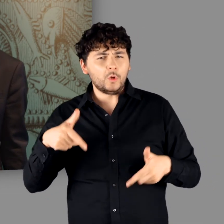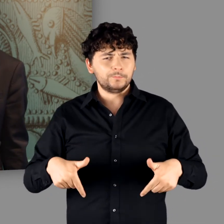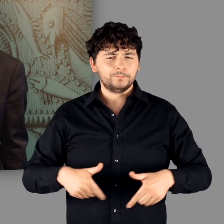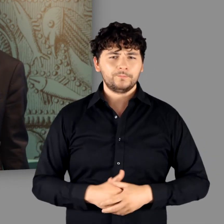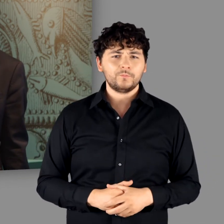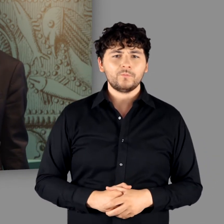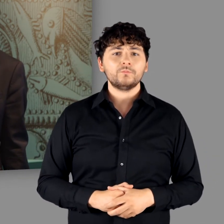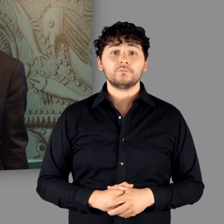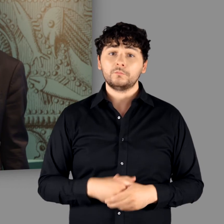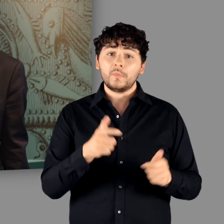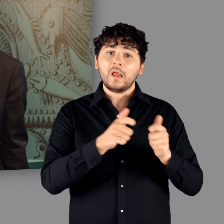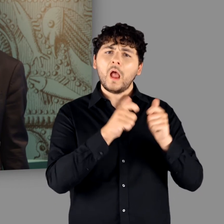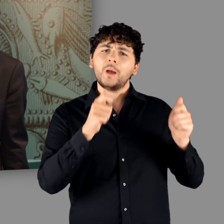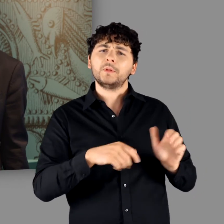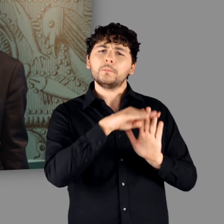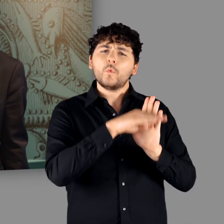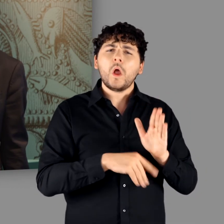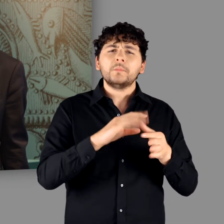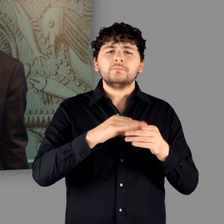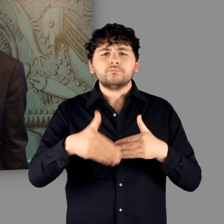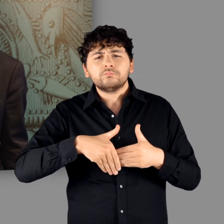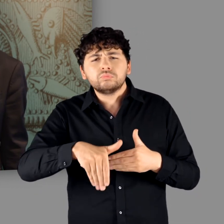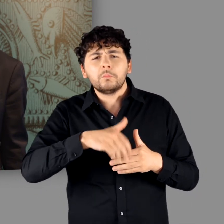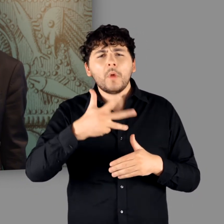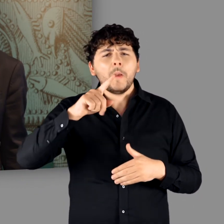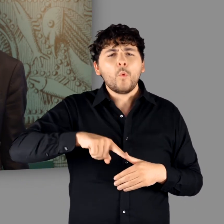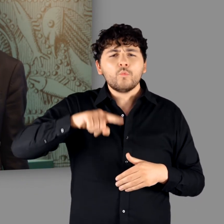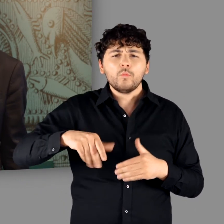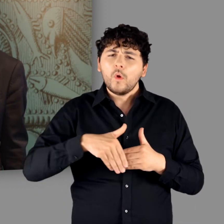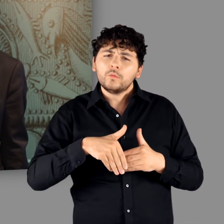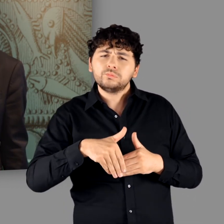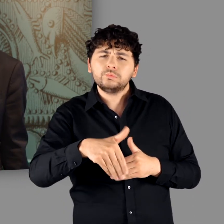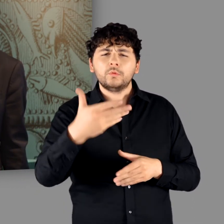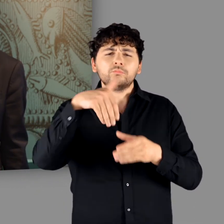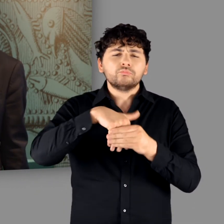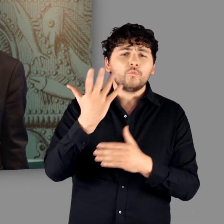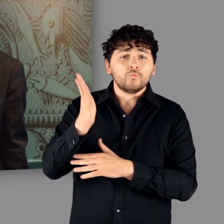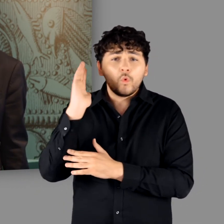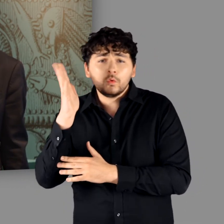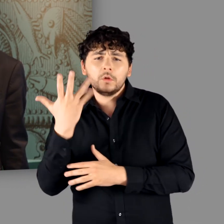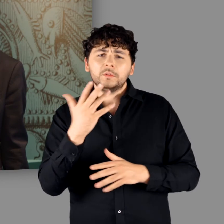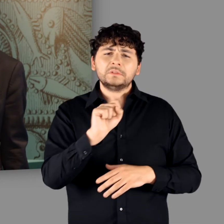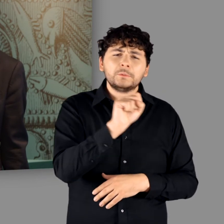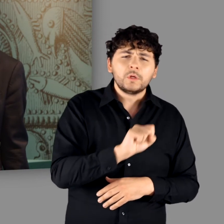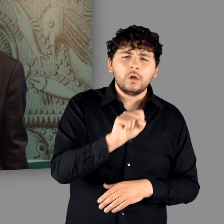Das Rahmenprogramm erstreckt sich über die kommenden Monate und umfasst Vorträge ebenso wie Seminare.